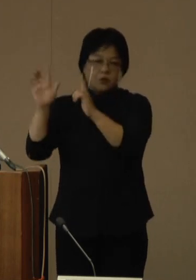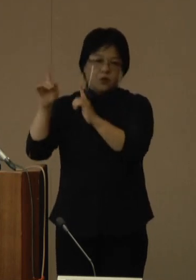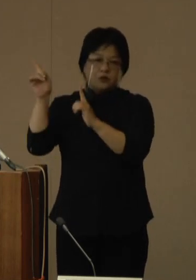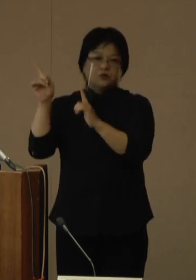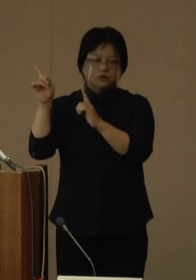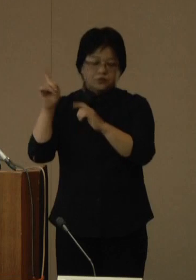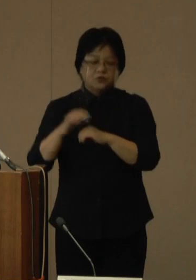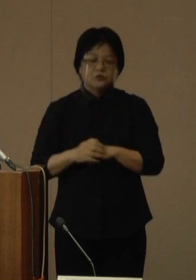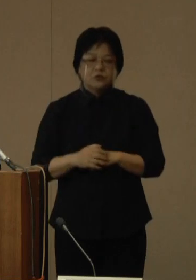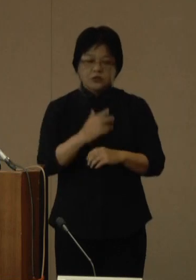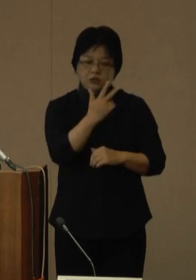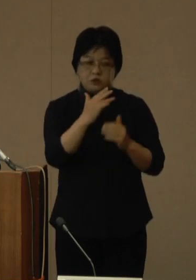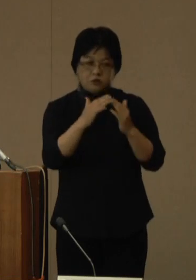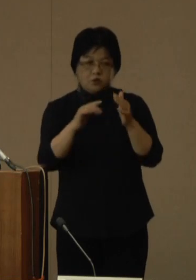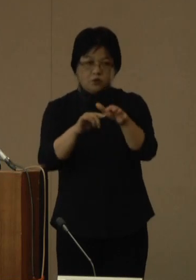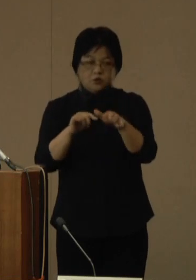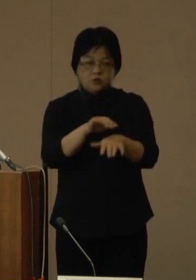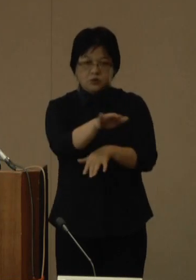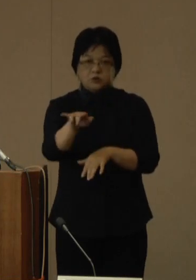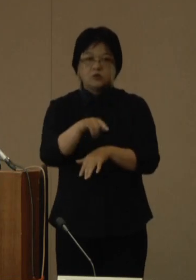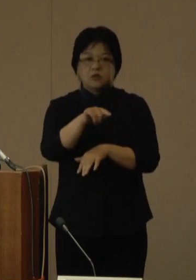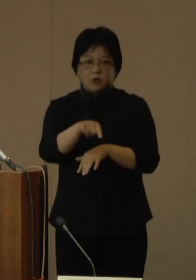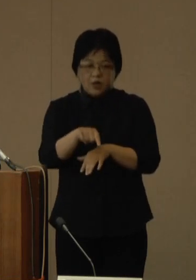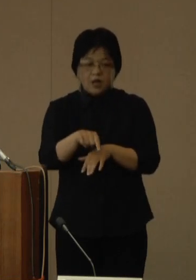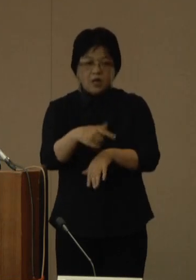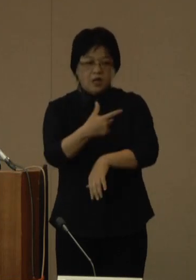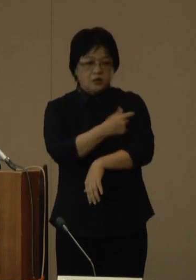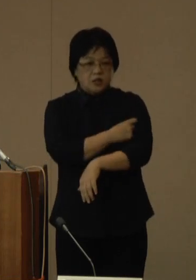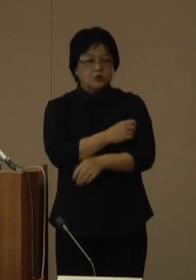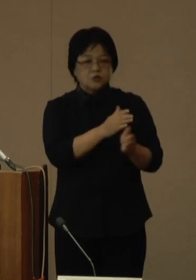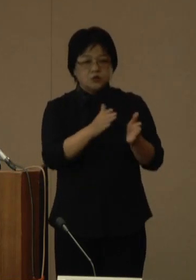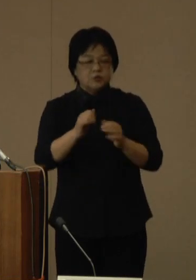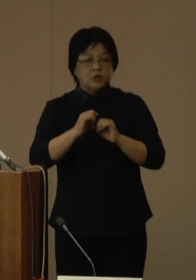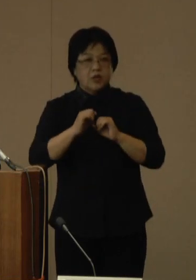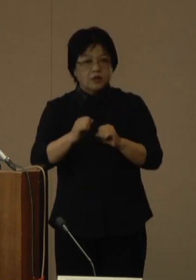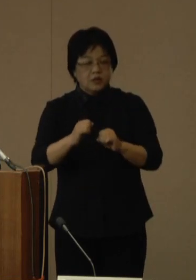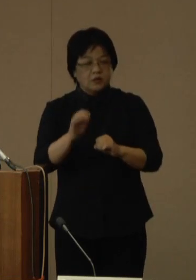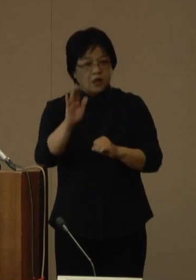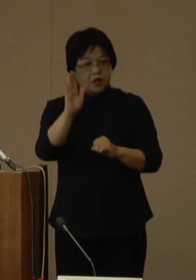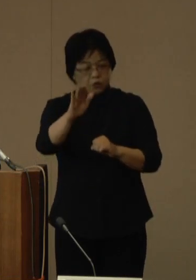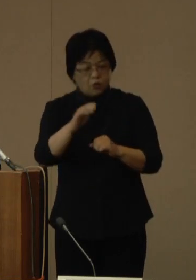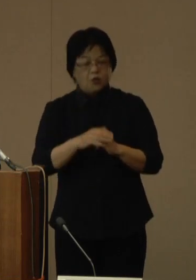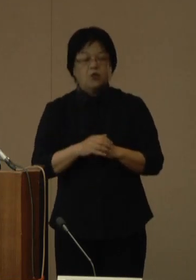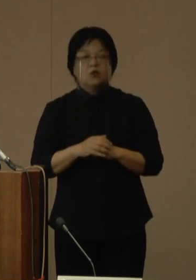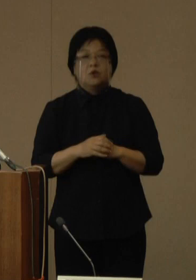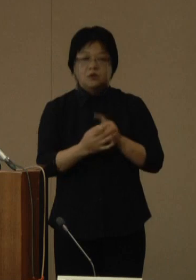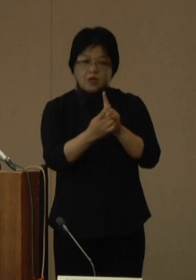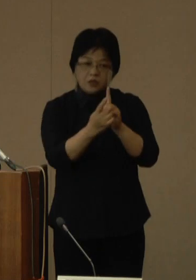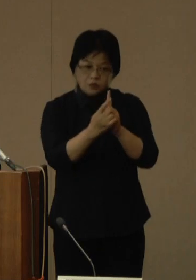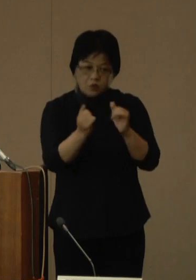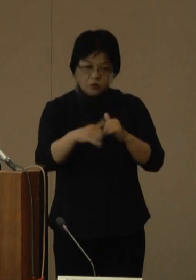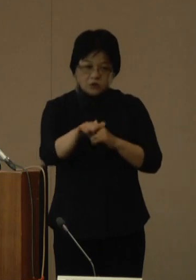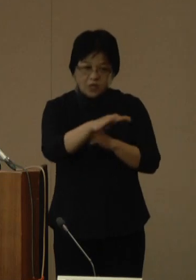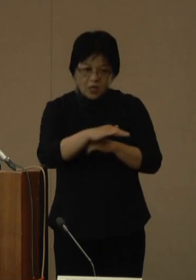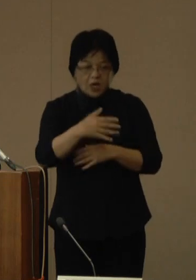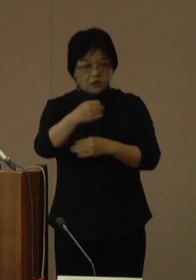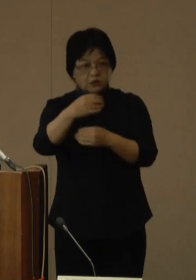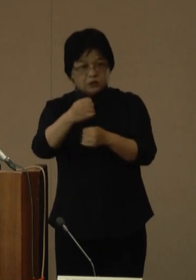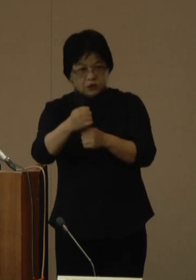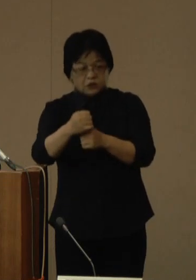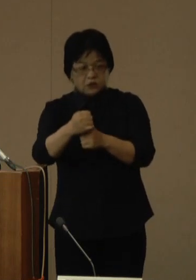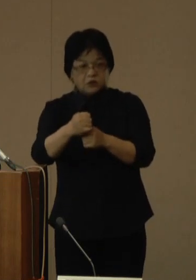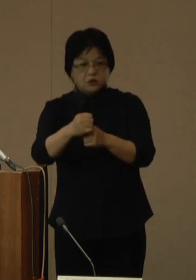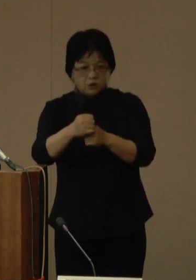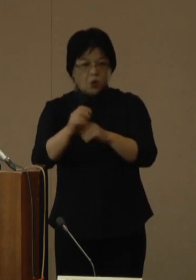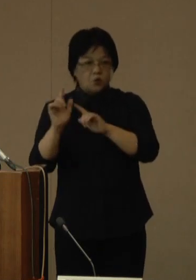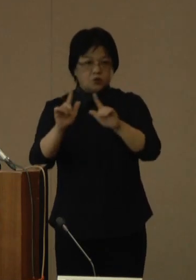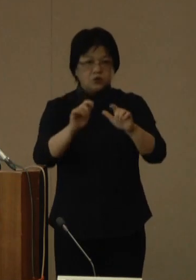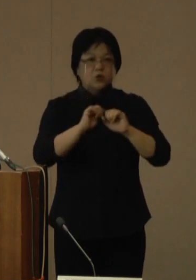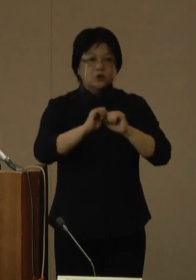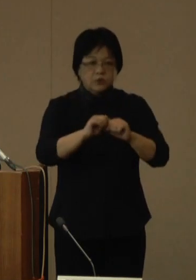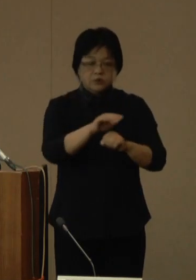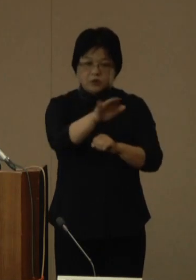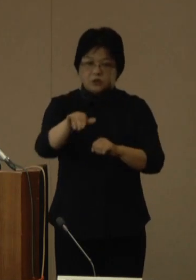各市町村においては、接種体制が整い次第、順次、接種対象や時期などを周知しますので、必要な情報をご確認ください